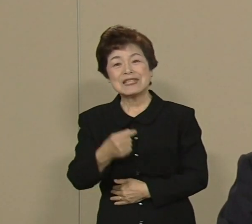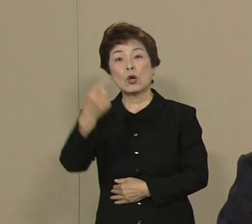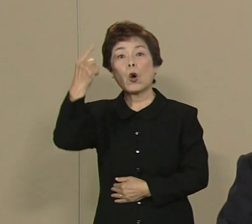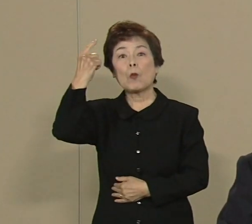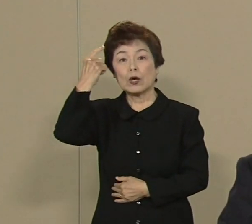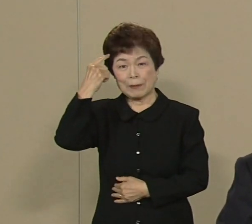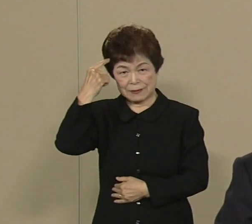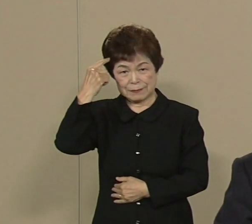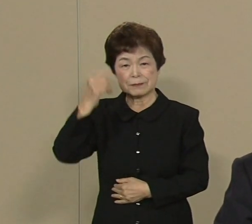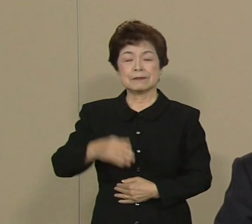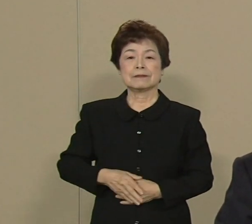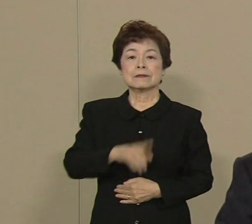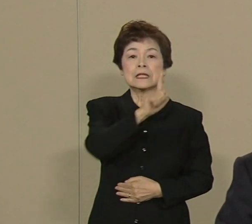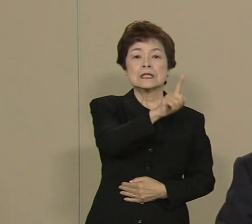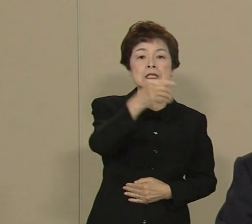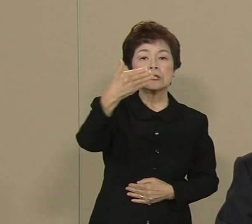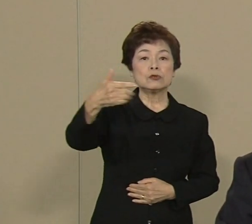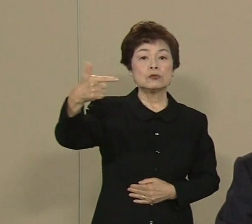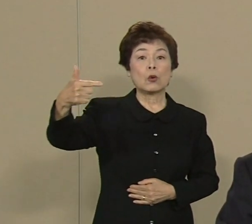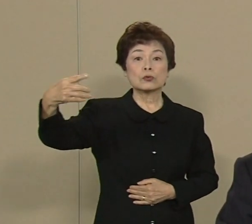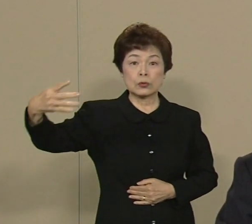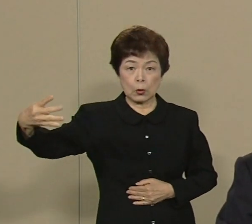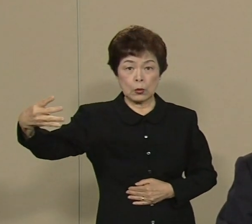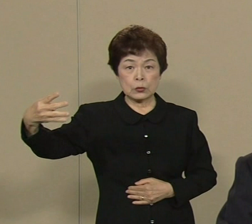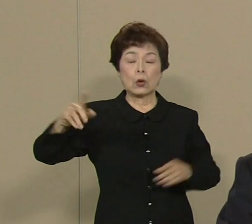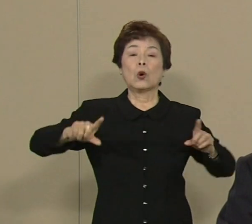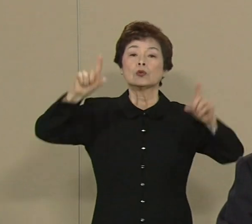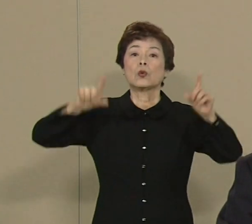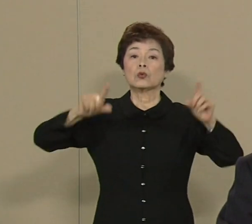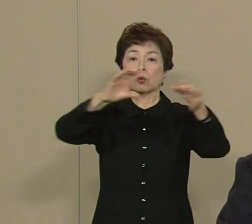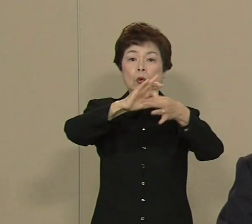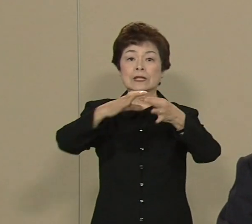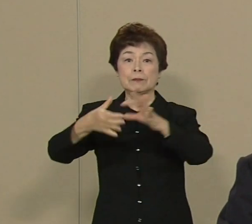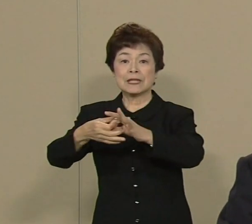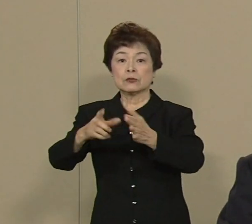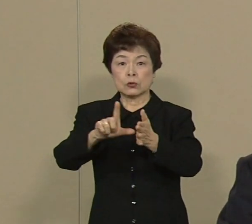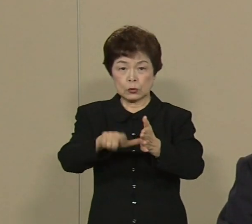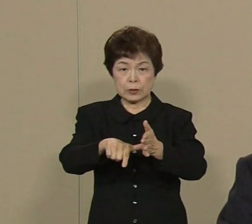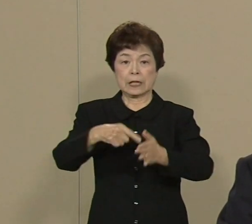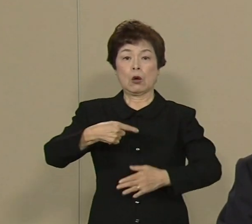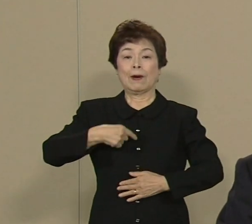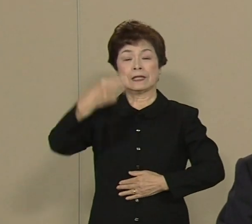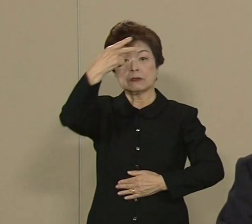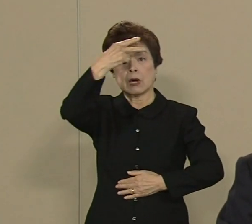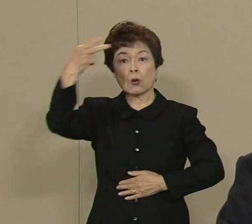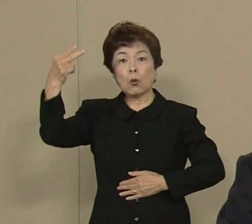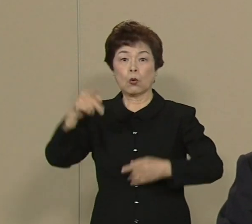1964年の東京五輪の時は 私は高校一年生でした